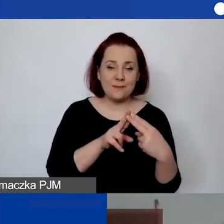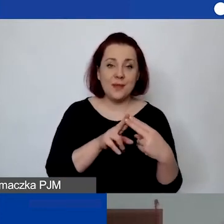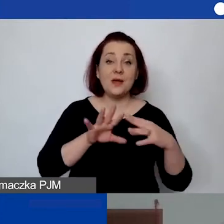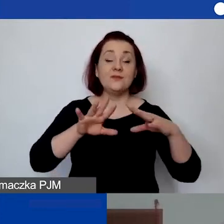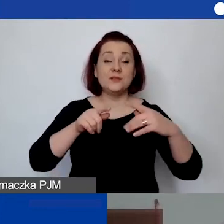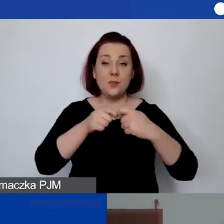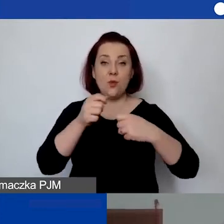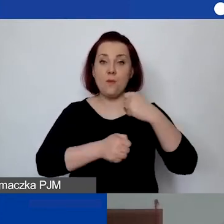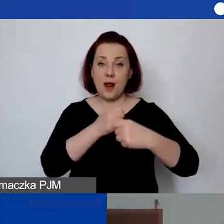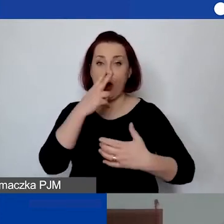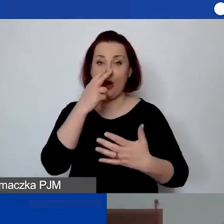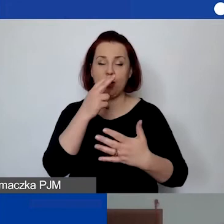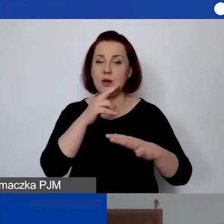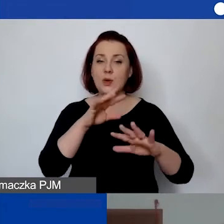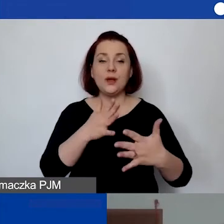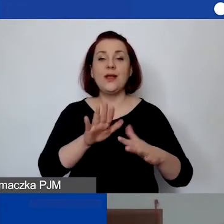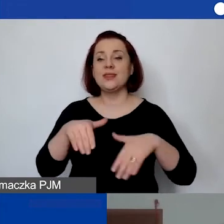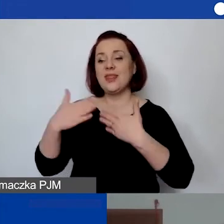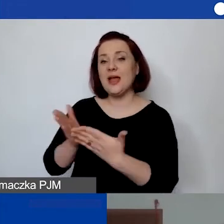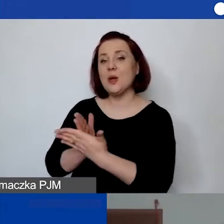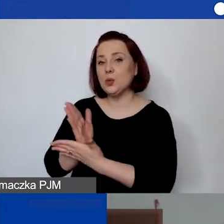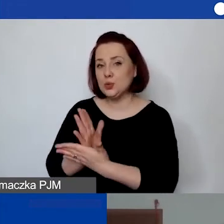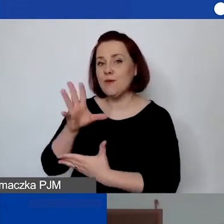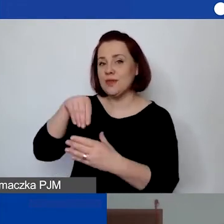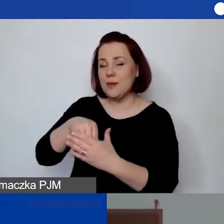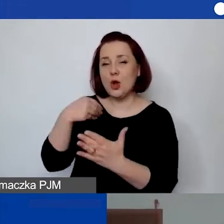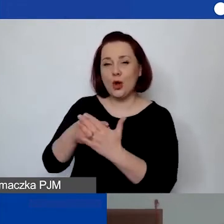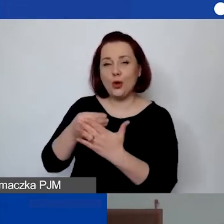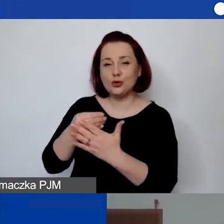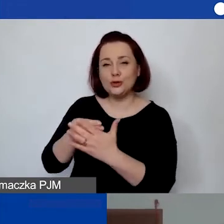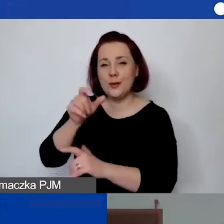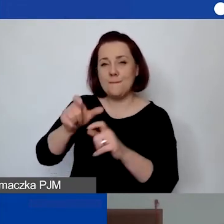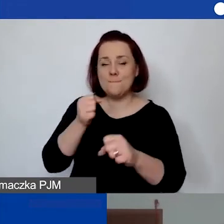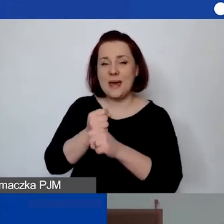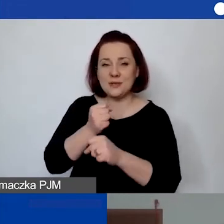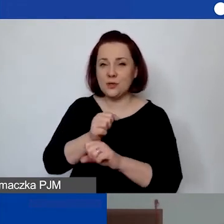o świadczenie usług w ramach kosztów personelu. Że nie chodzi tu o współpracę partnerstwo.